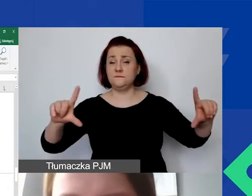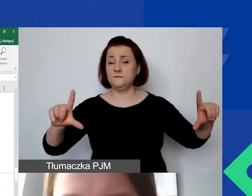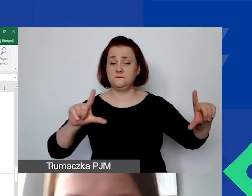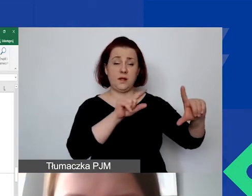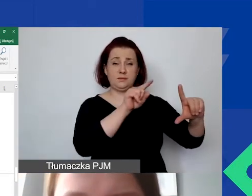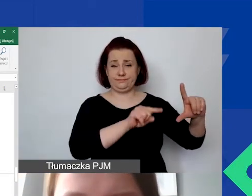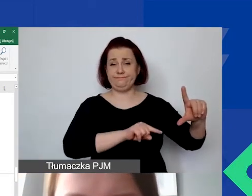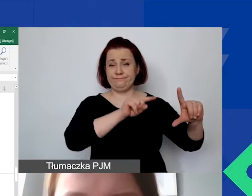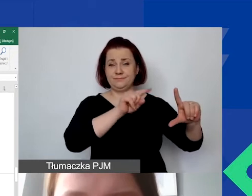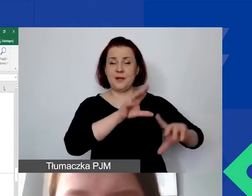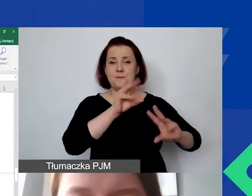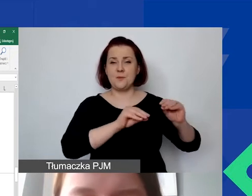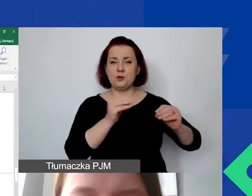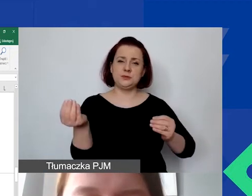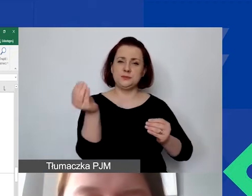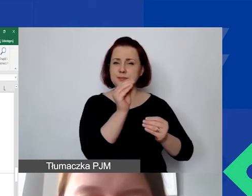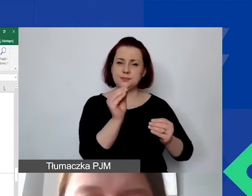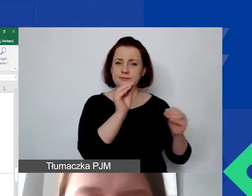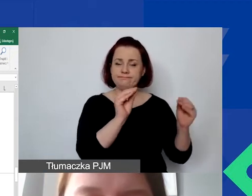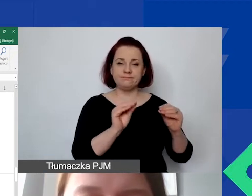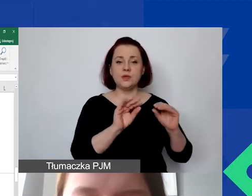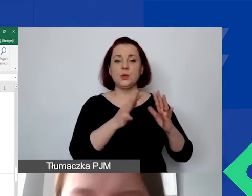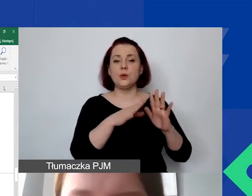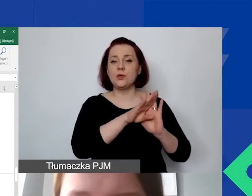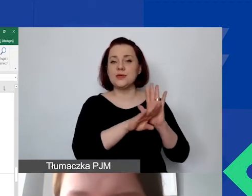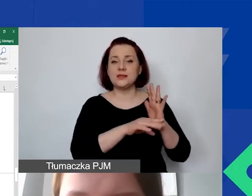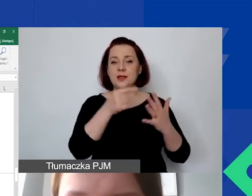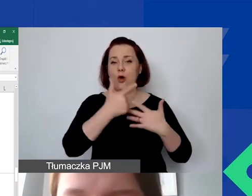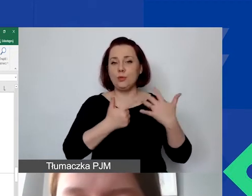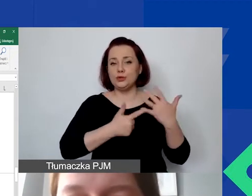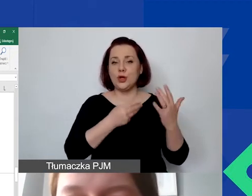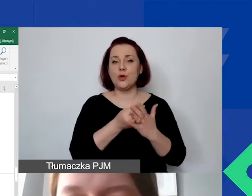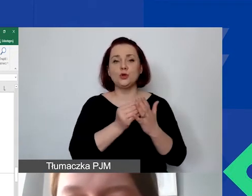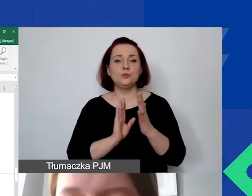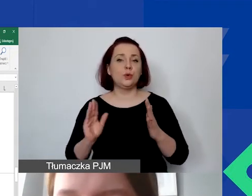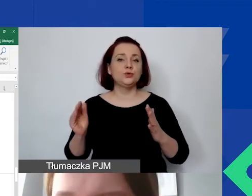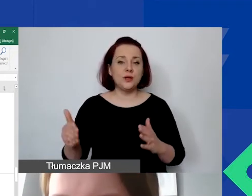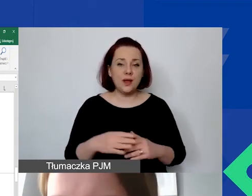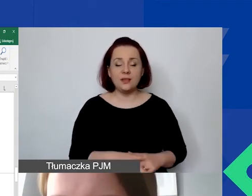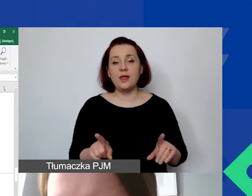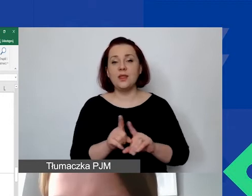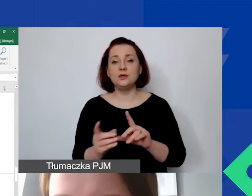żeby wpisać przyjętą zasadę kalkulacji kosztów pośrednich, wprowadzić stawkę ryczałtową.